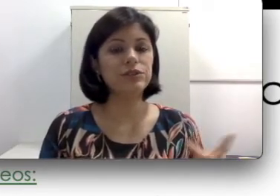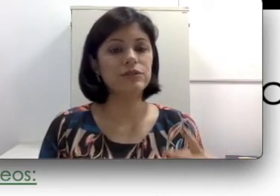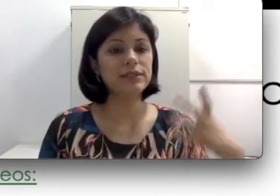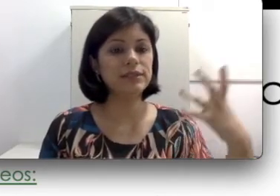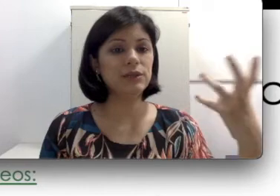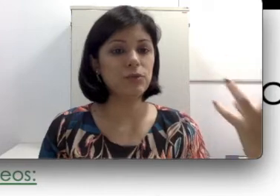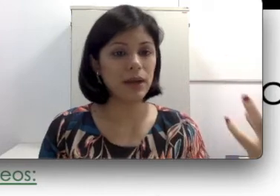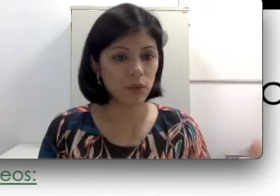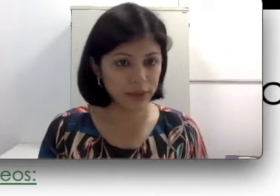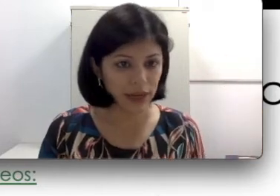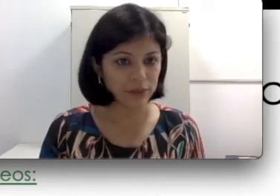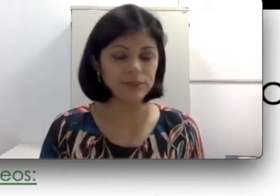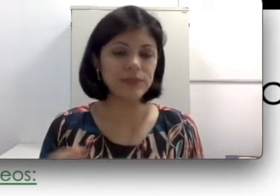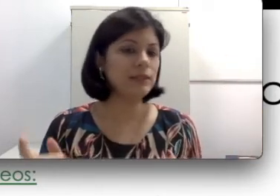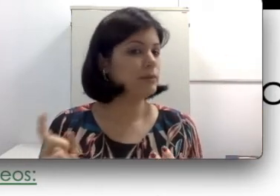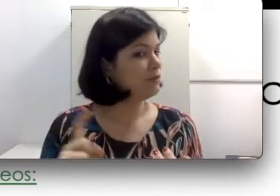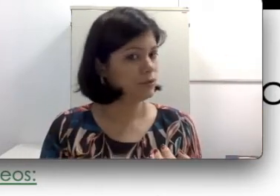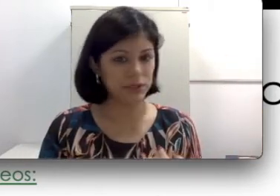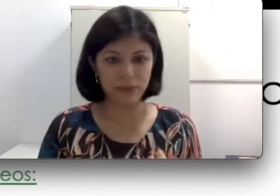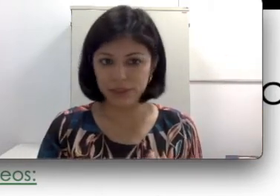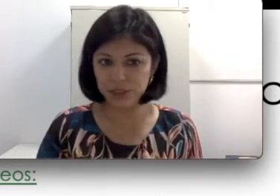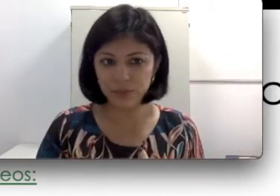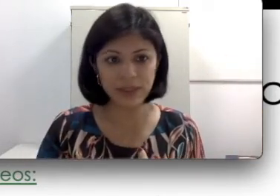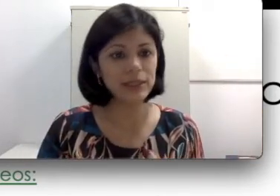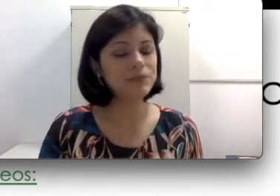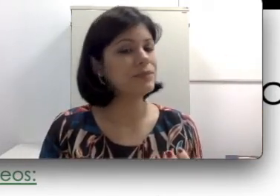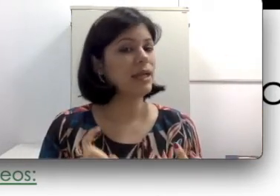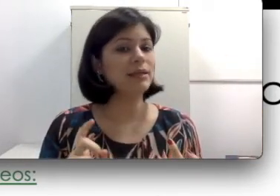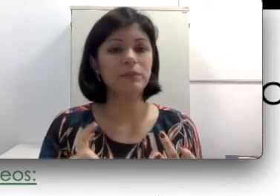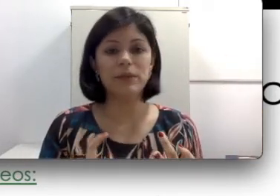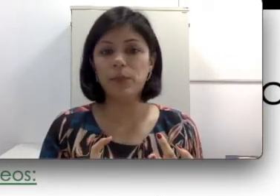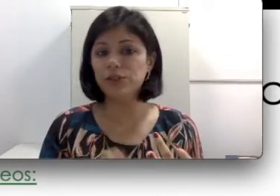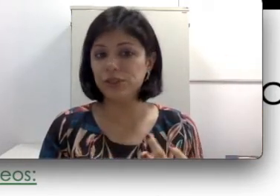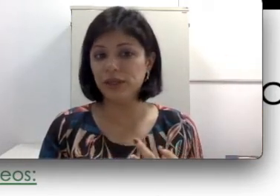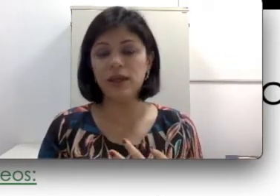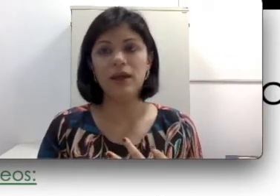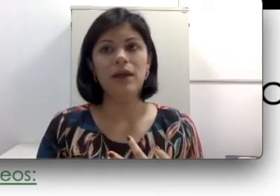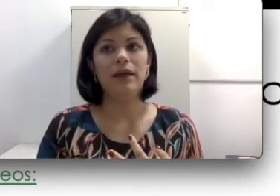você tem que tomar cuidado. Ela também funciona a base de filha, ela também pode ter uma